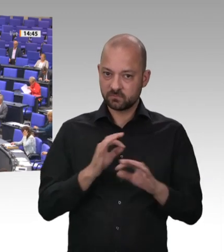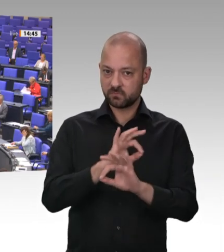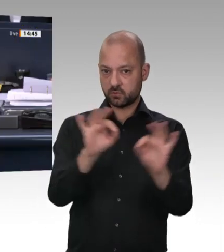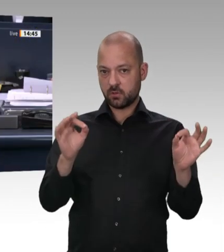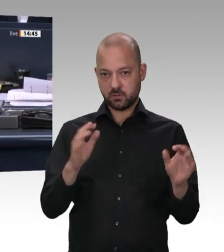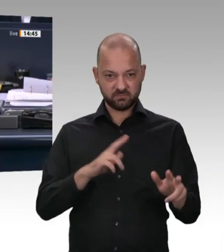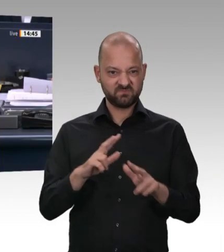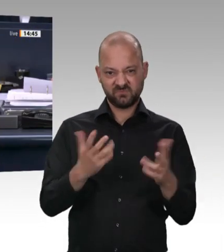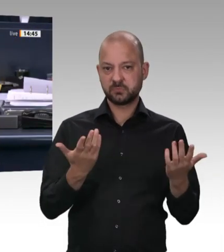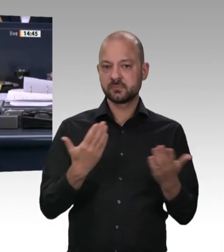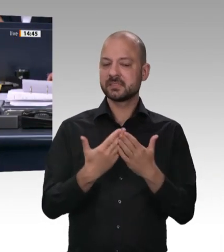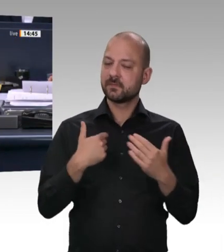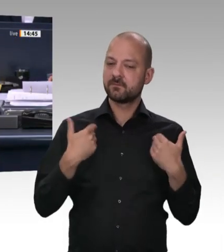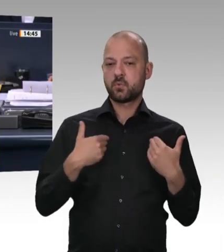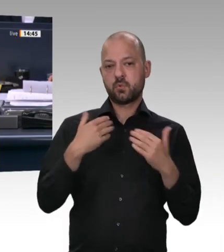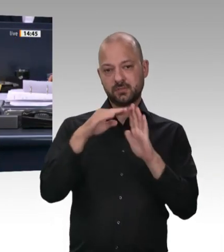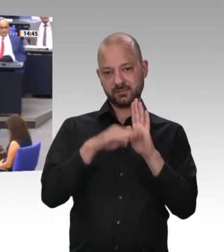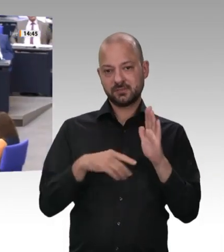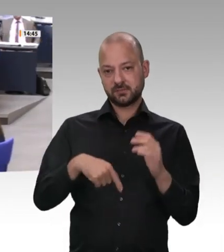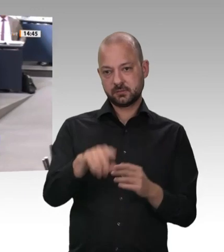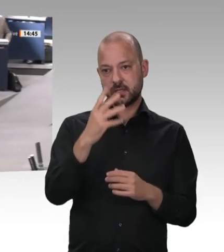Das Wort hat die Kollegin Gyde Jensen für die FDPFraktion.